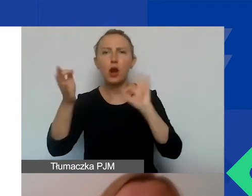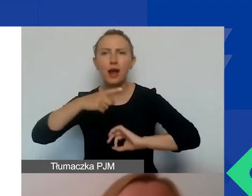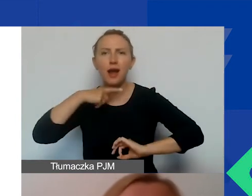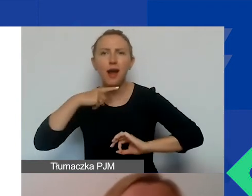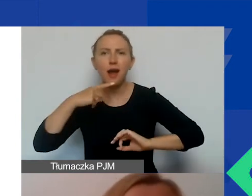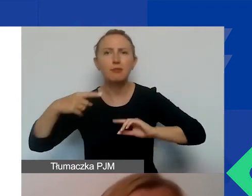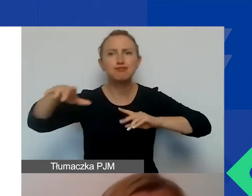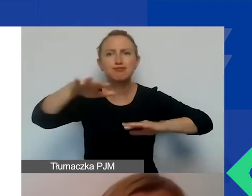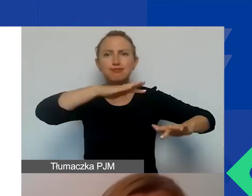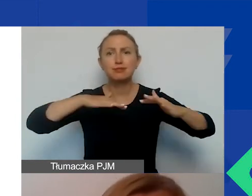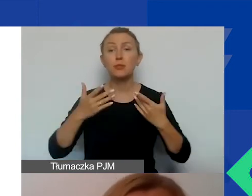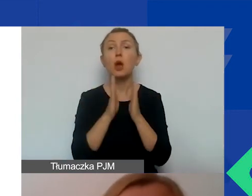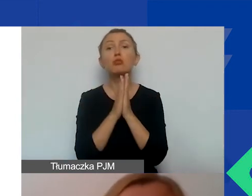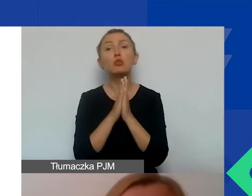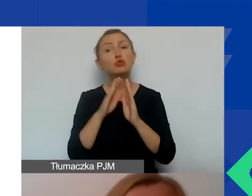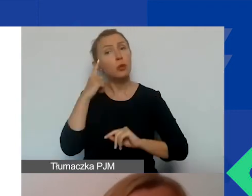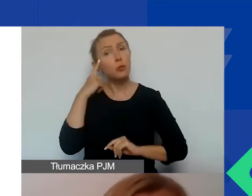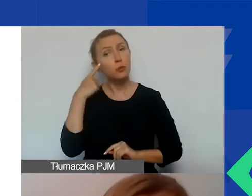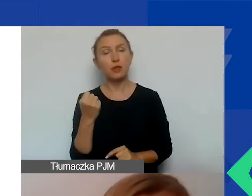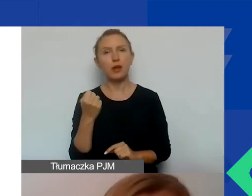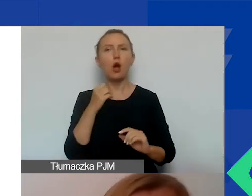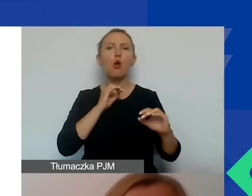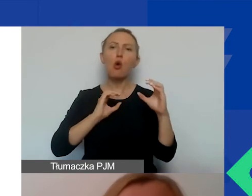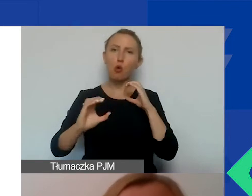Pamiętajmy o tym, że komunikacja pozwala